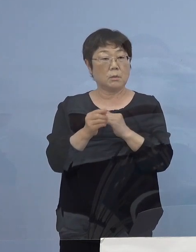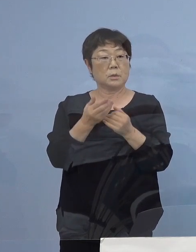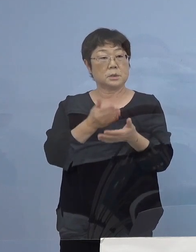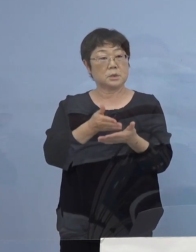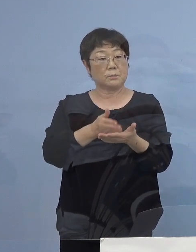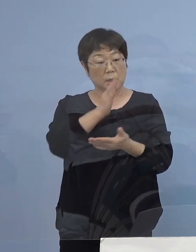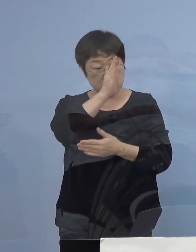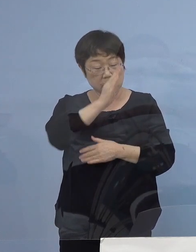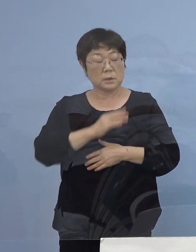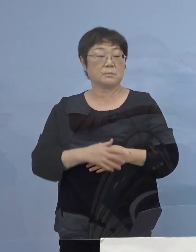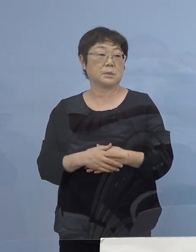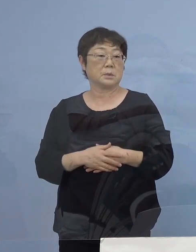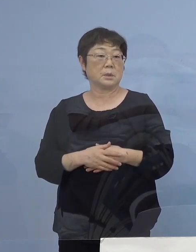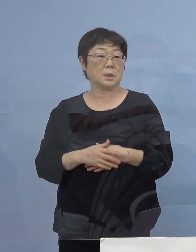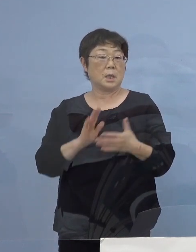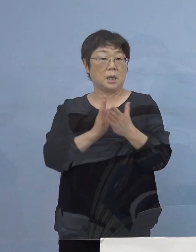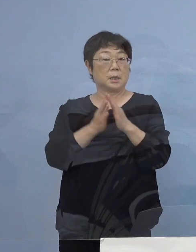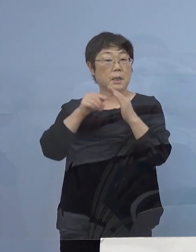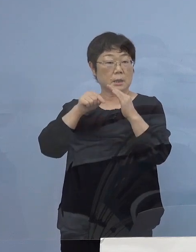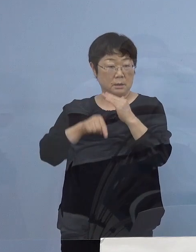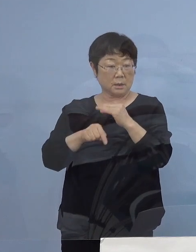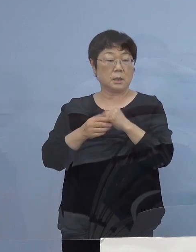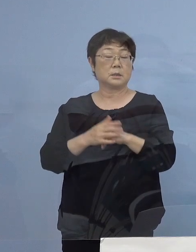（知事） 実は本県においても特に後半ですね